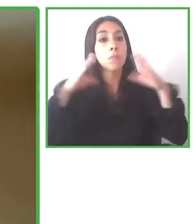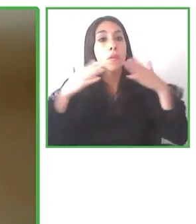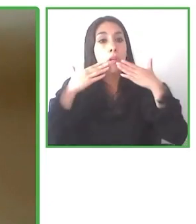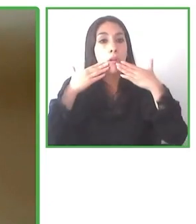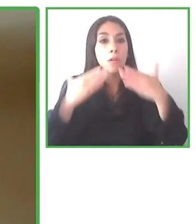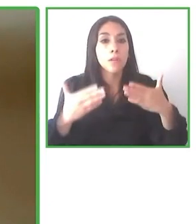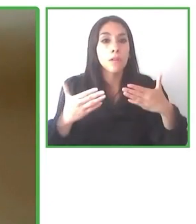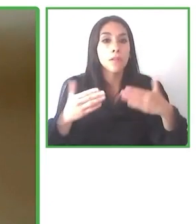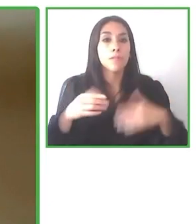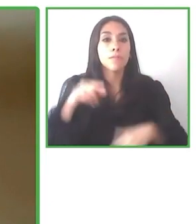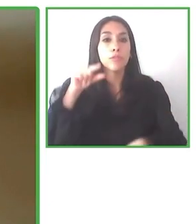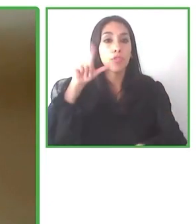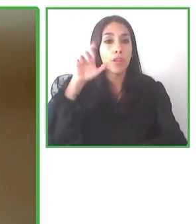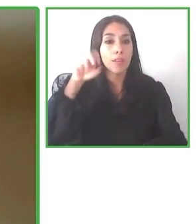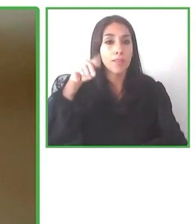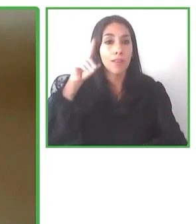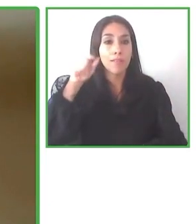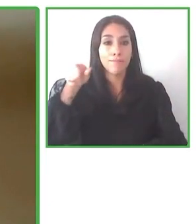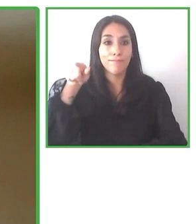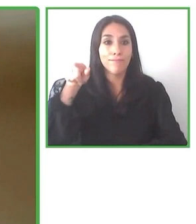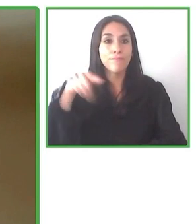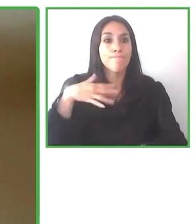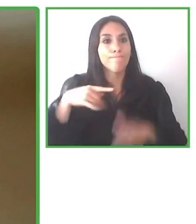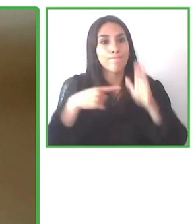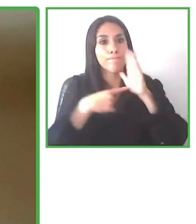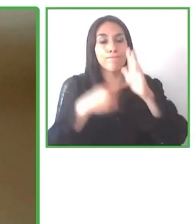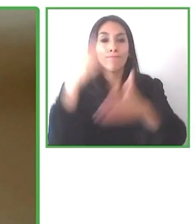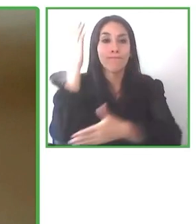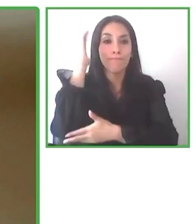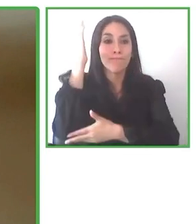Esta es nuestra visión.